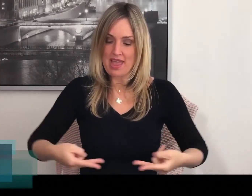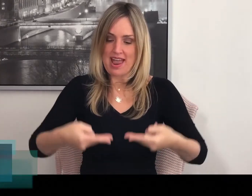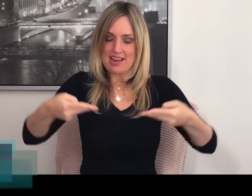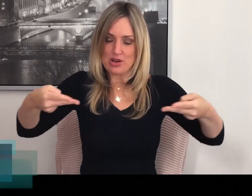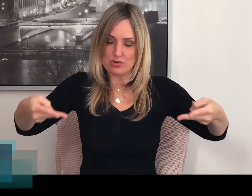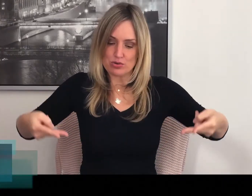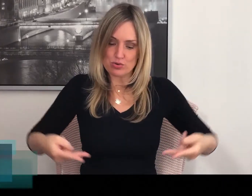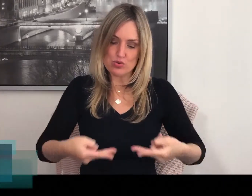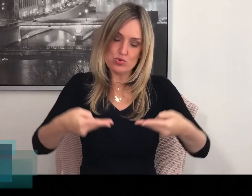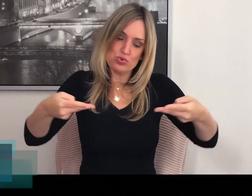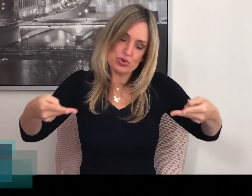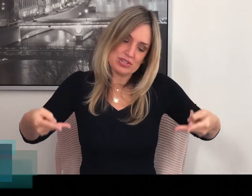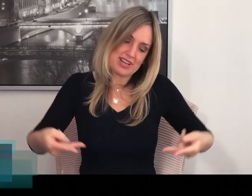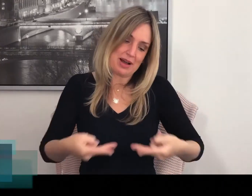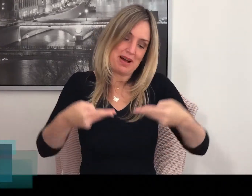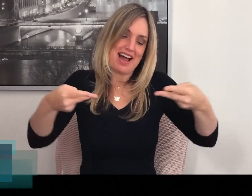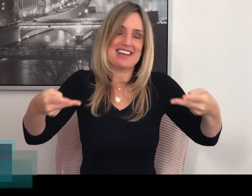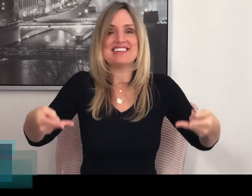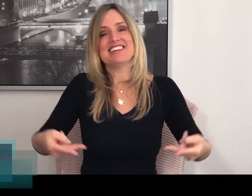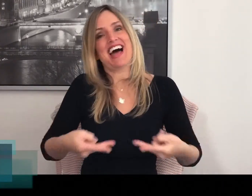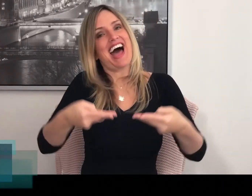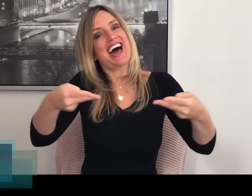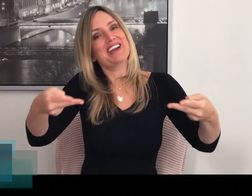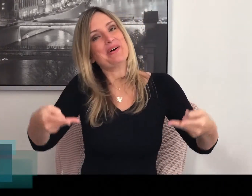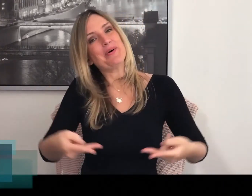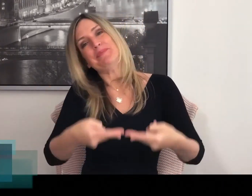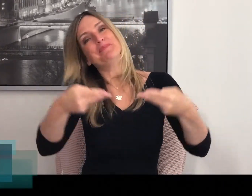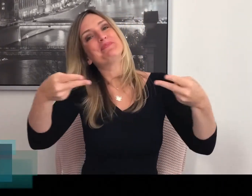En je roert zeg maar de salade om.